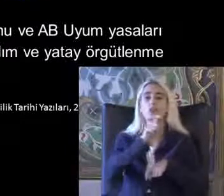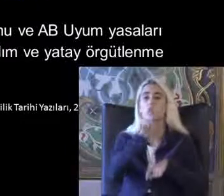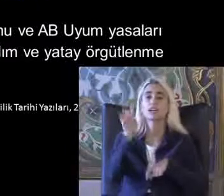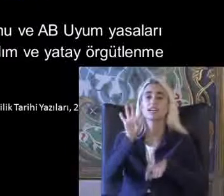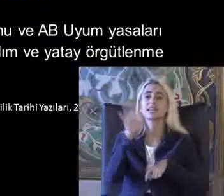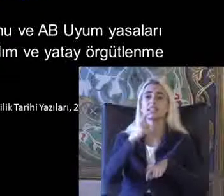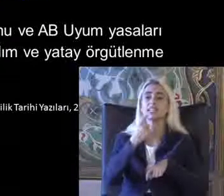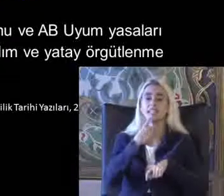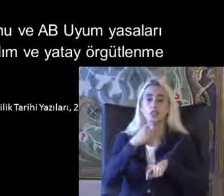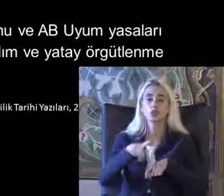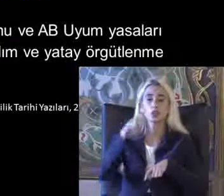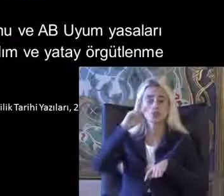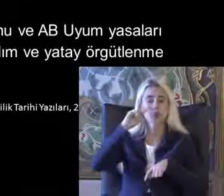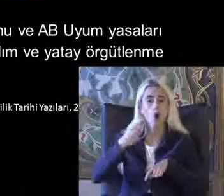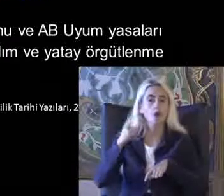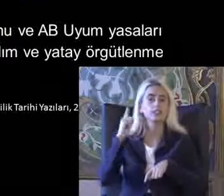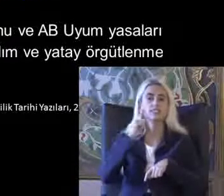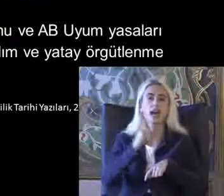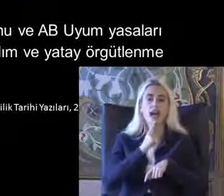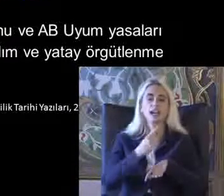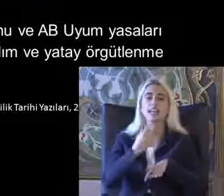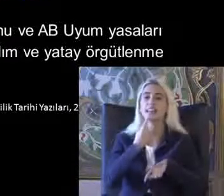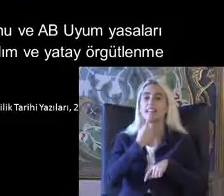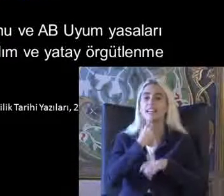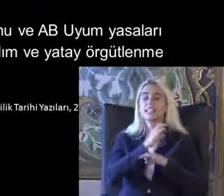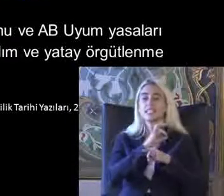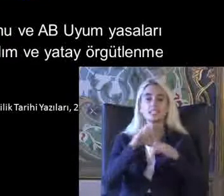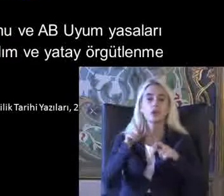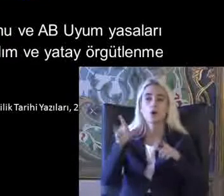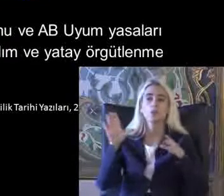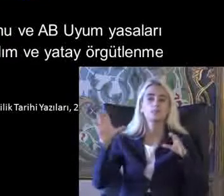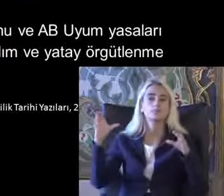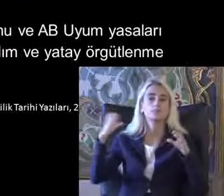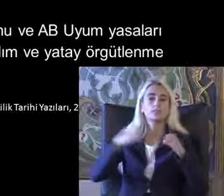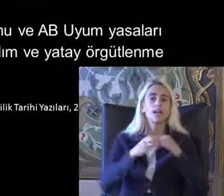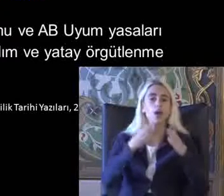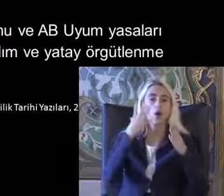Türkiye kör Sağır ve dilsizler dayanışma Cemiyeti olduğunu Biliyorum